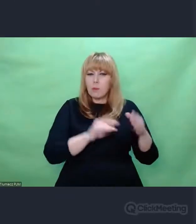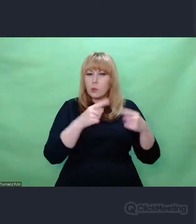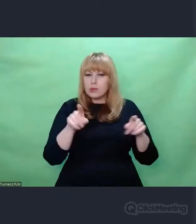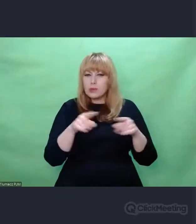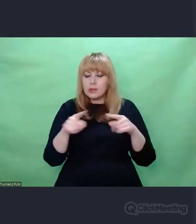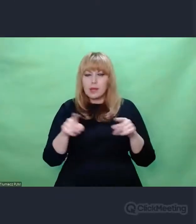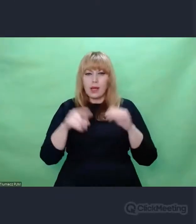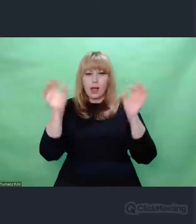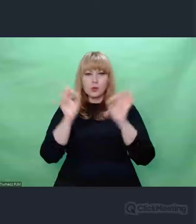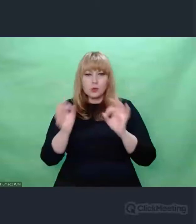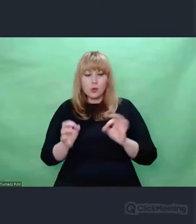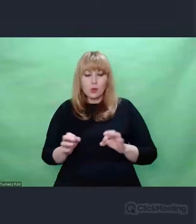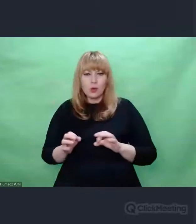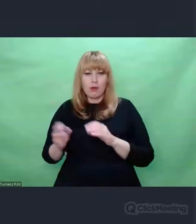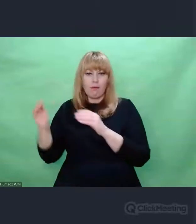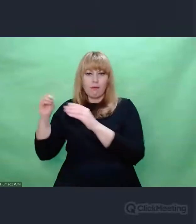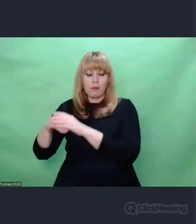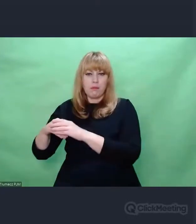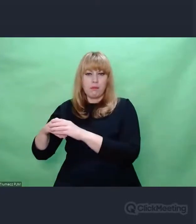od sztuki jak tylko to możliwe.